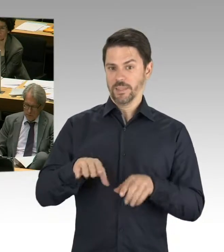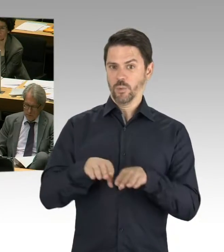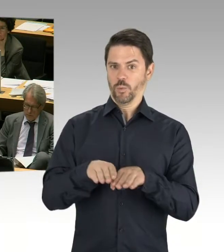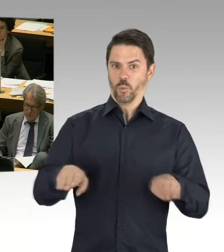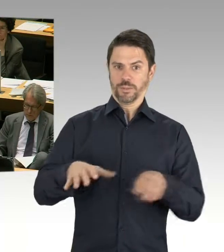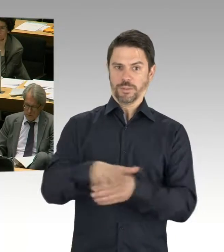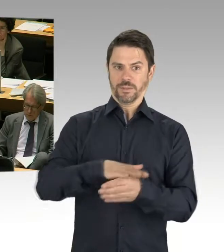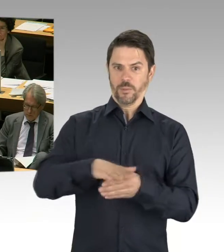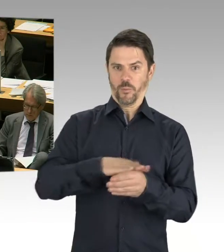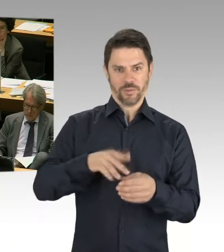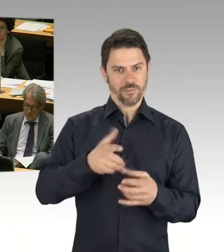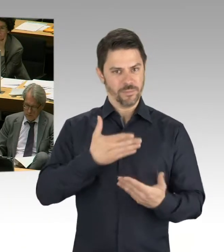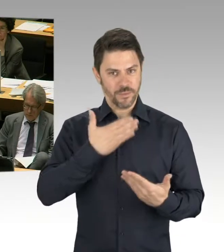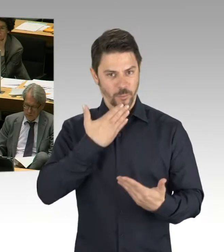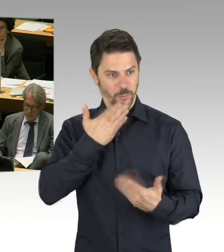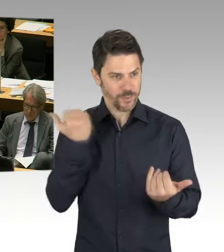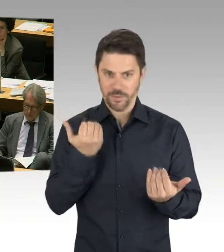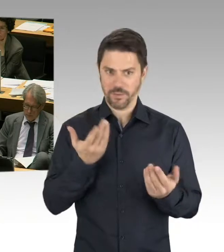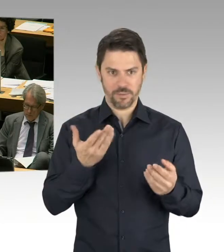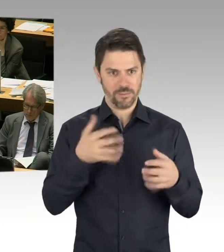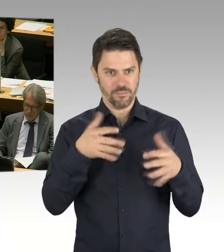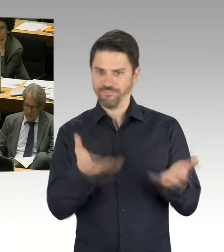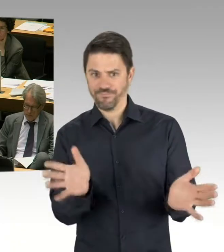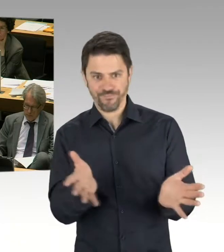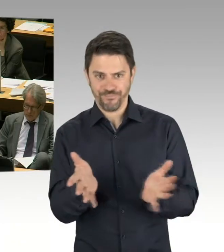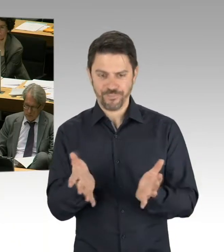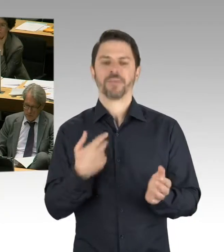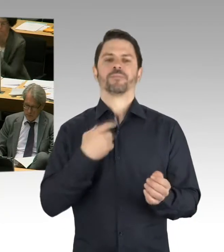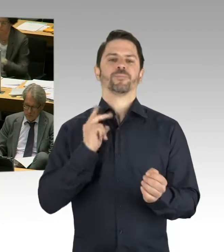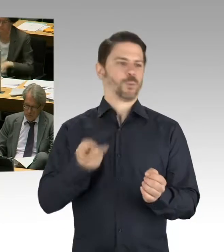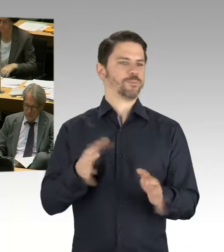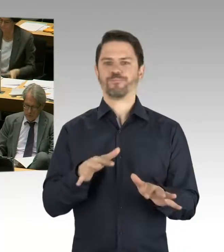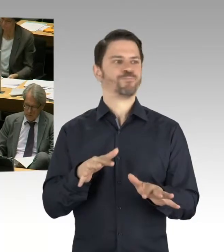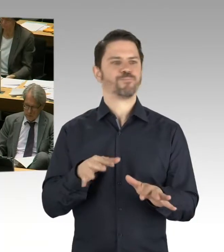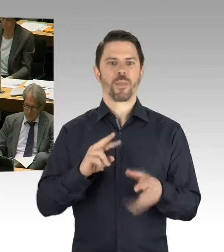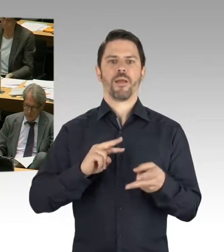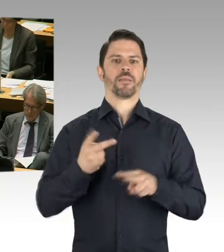dass es dann an der einen oder anderen Stelle sein muss, dass man eben zwei kleinere Schulen baut